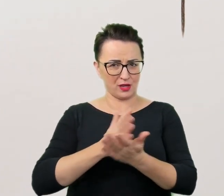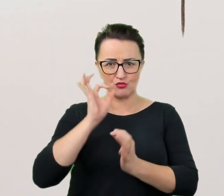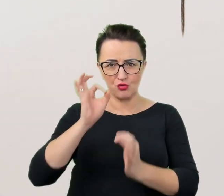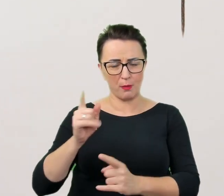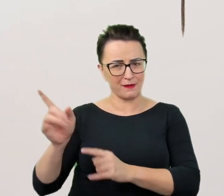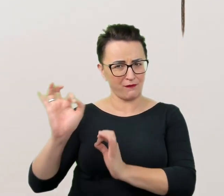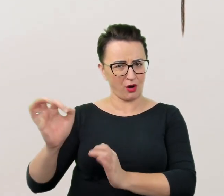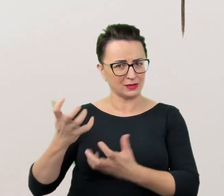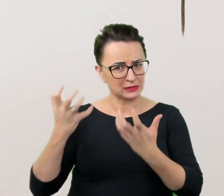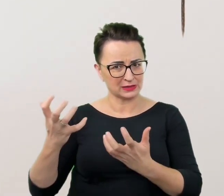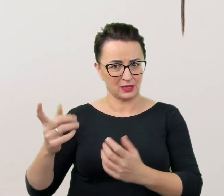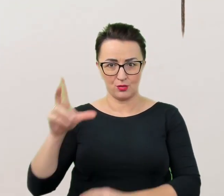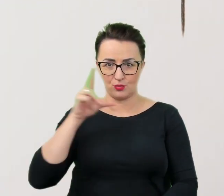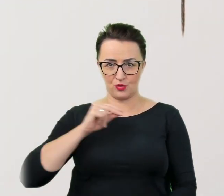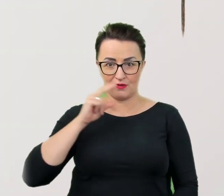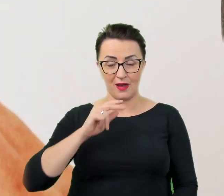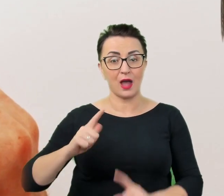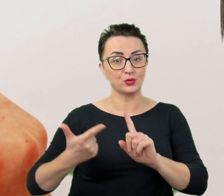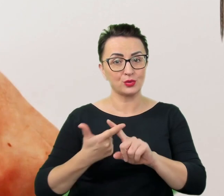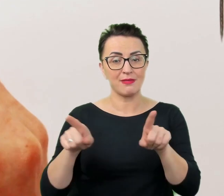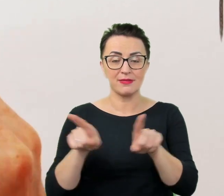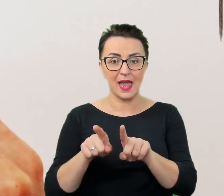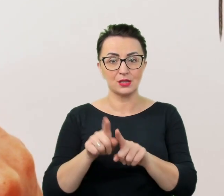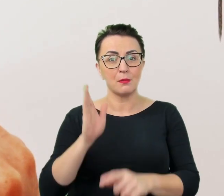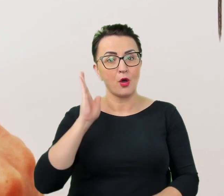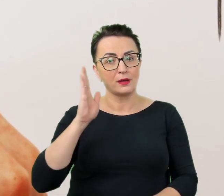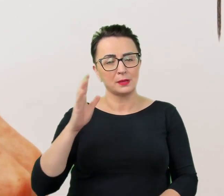a w drugiej kolejności także puścić w niepamięć ewentualne gafy,